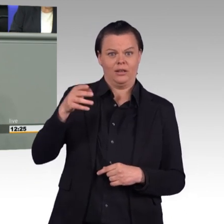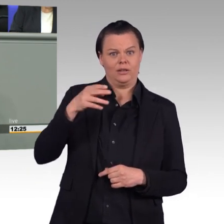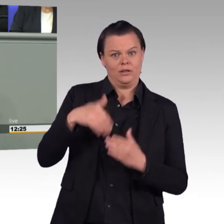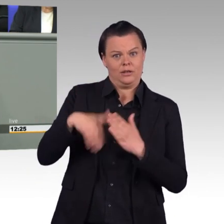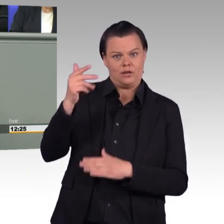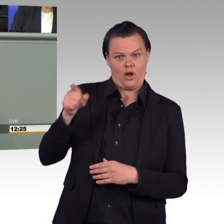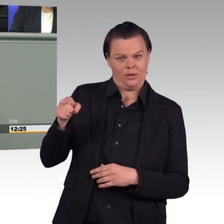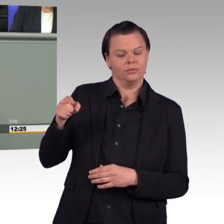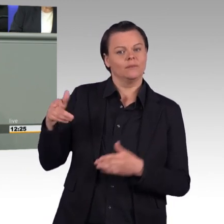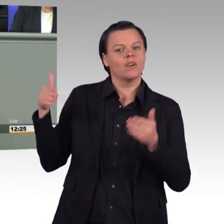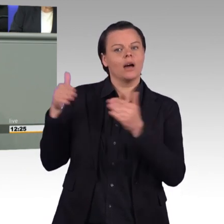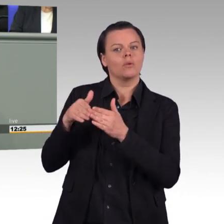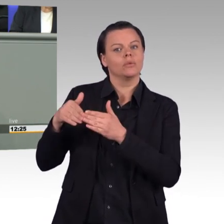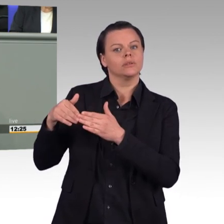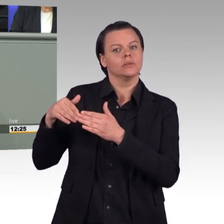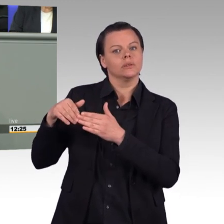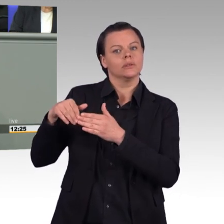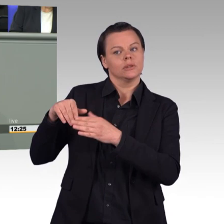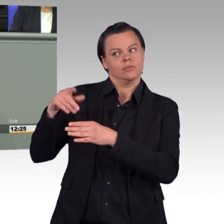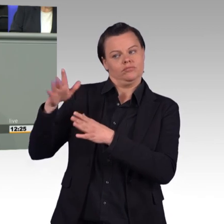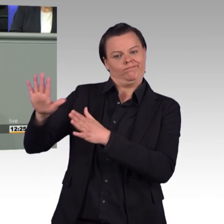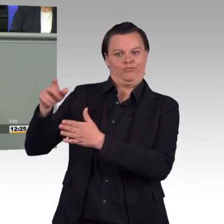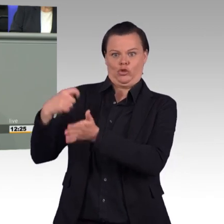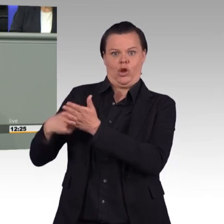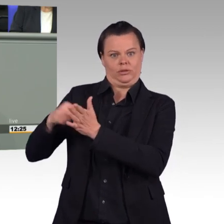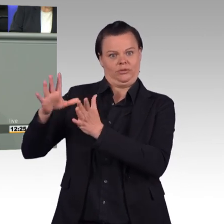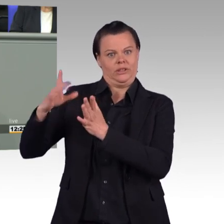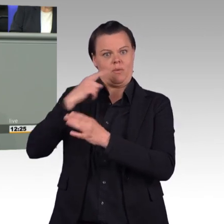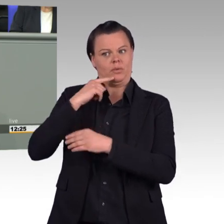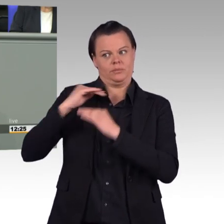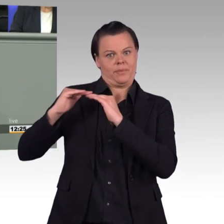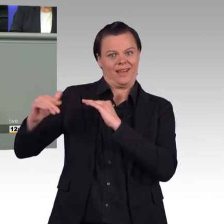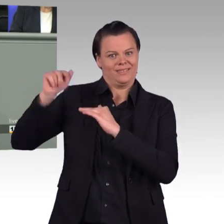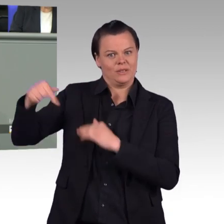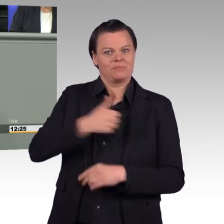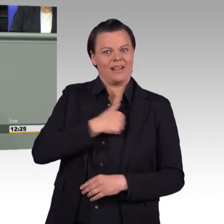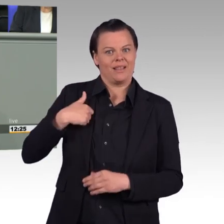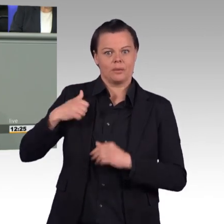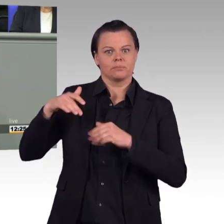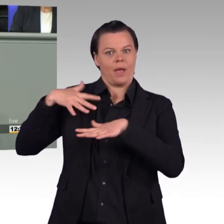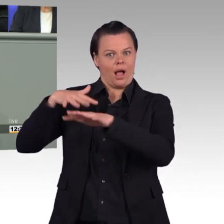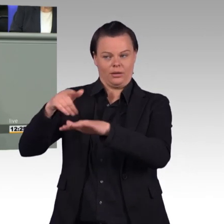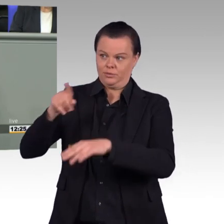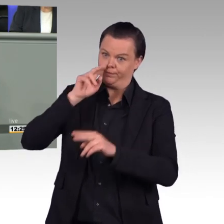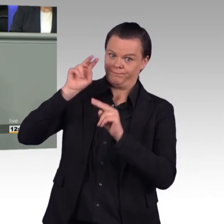(Beifall und Zwischenrufe) Kommen wir-,